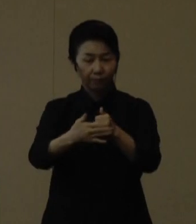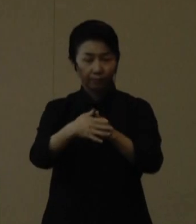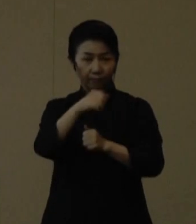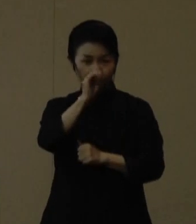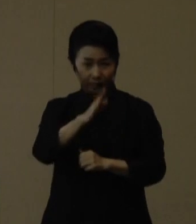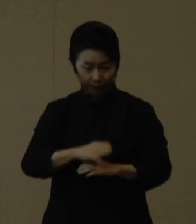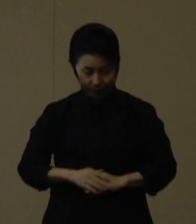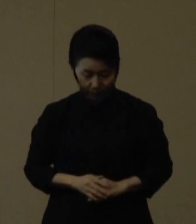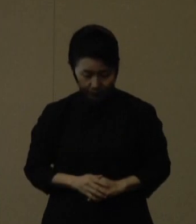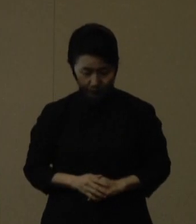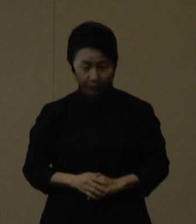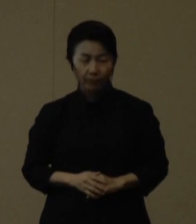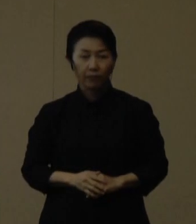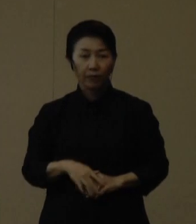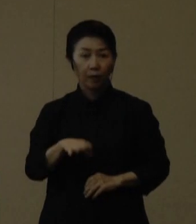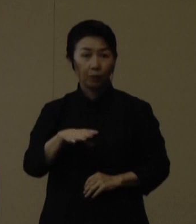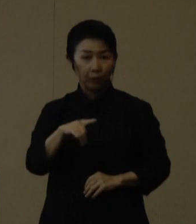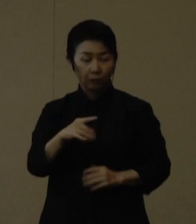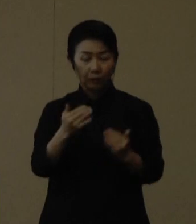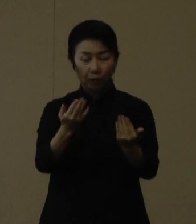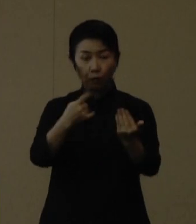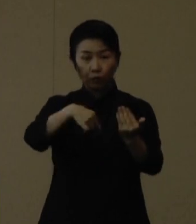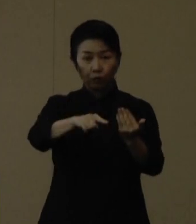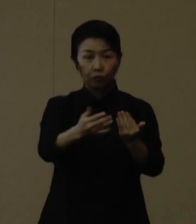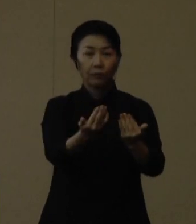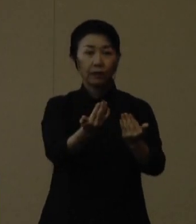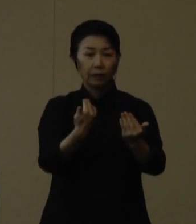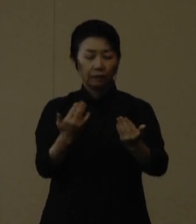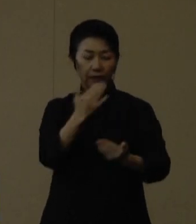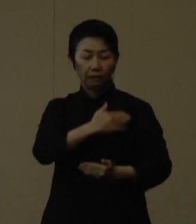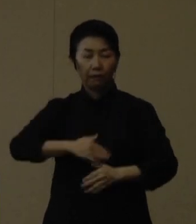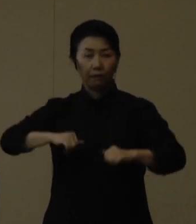まず、登校の前には健康状態をしっかりチェックをし、